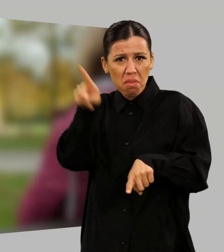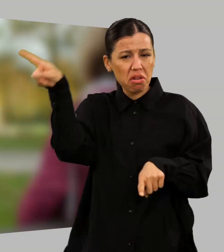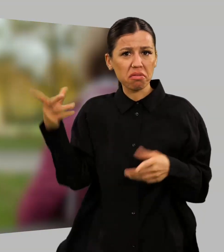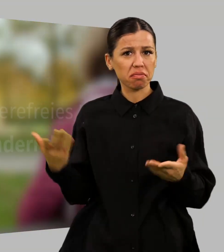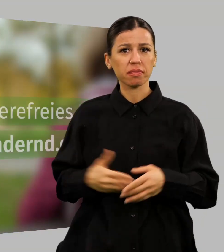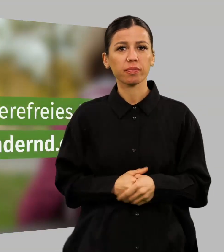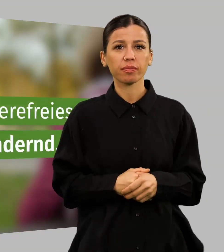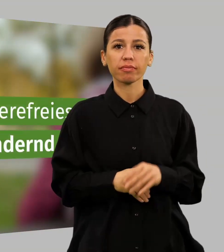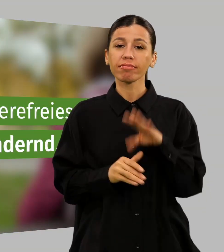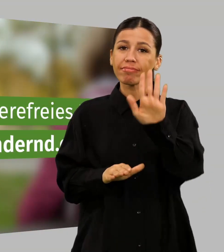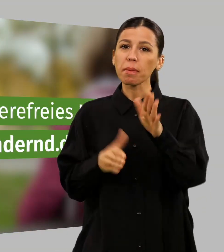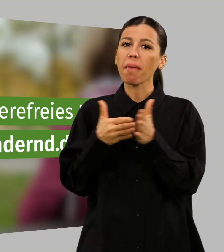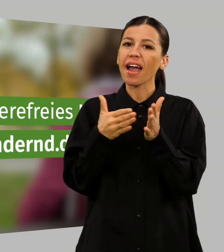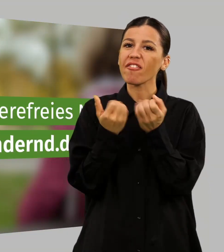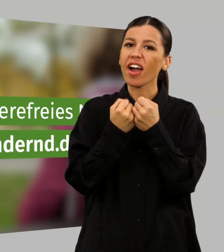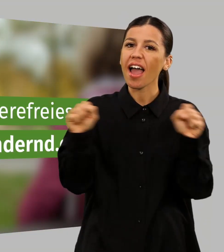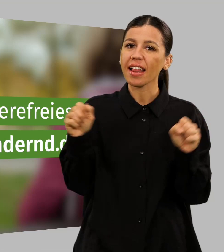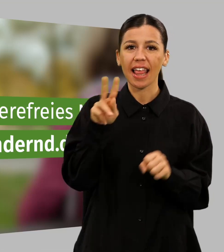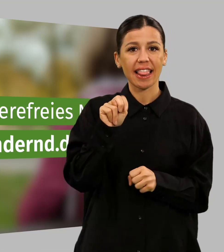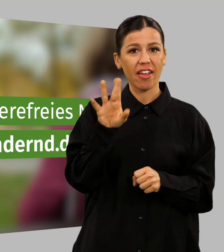Zeig uns dein barrierefreies NRW auf